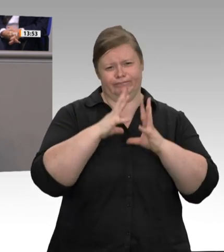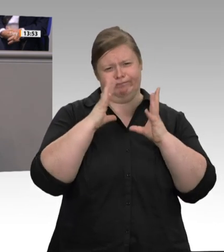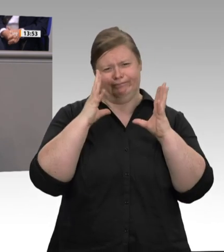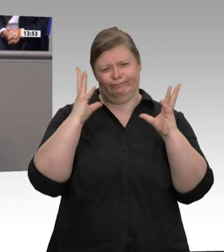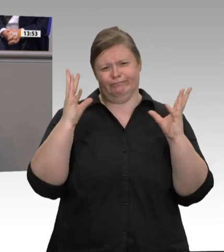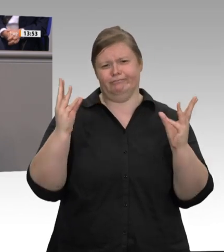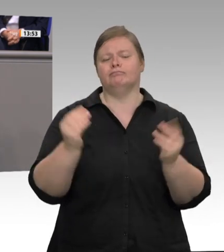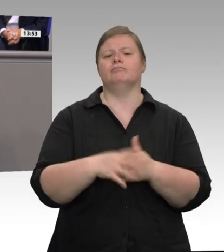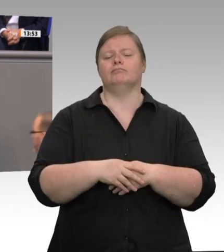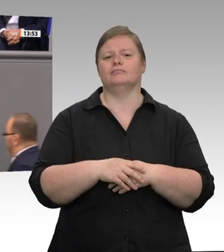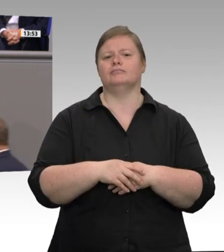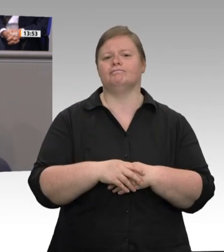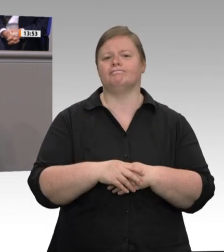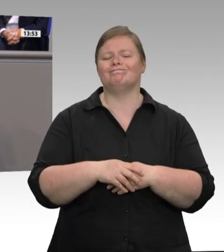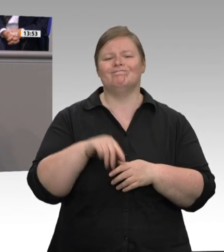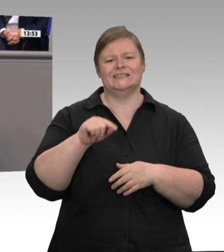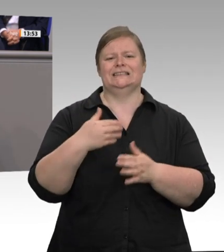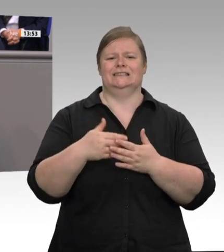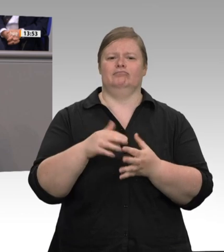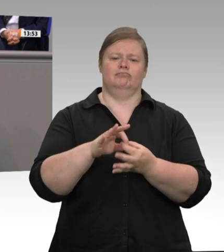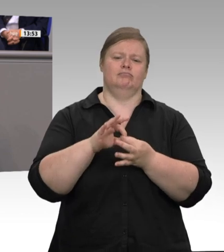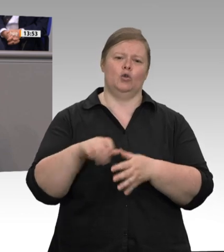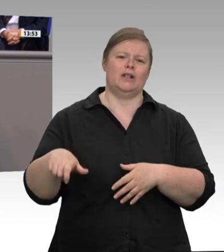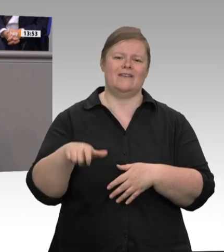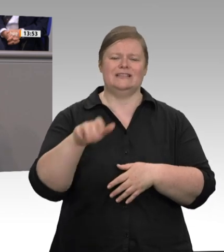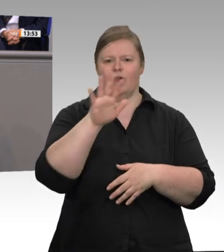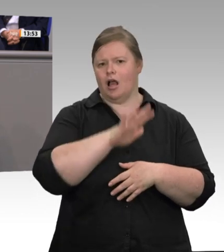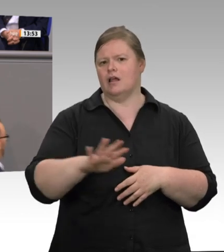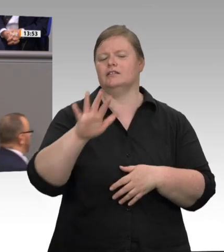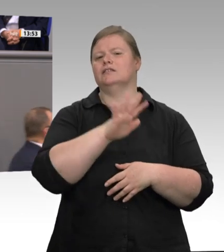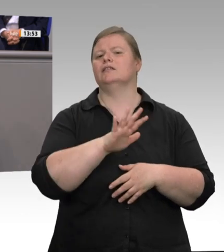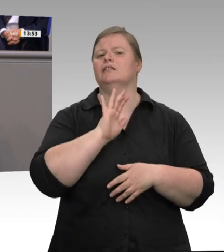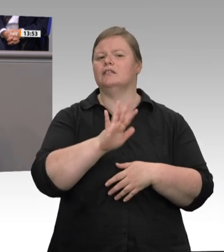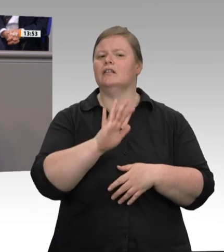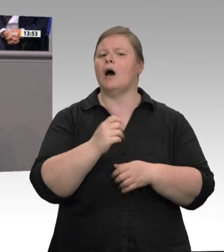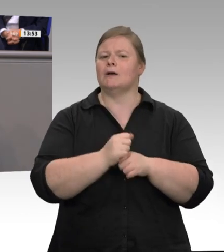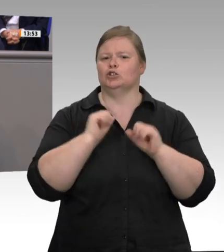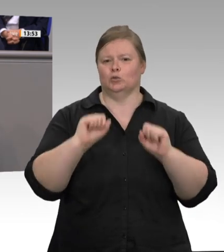die 30 größten Betriebe der Fleischwirtschaft in Nordrhein-Westfalen an einem Tag konzentriert